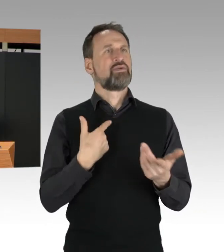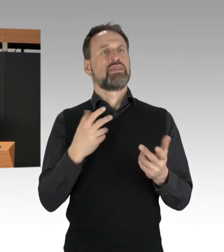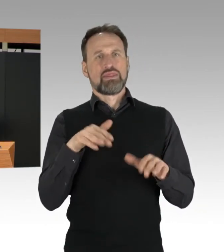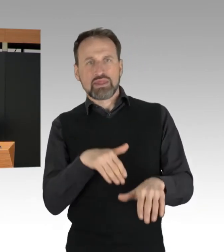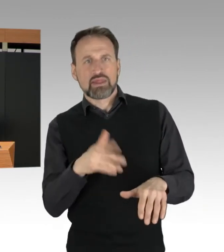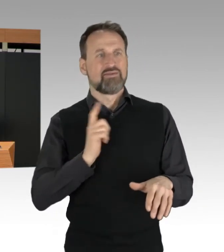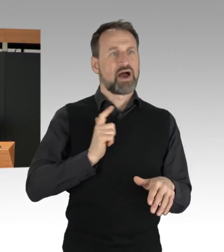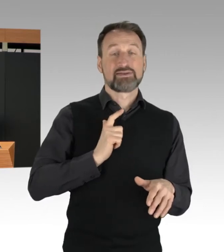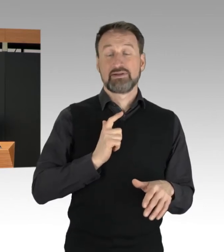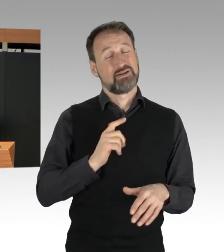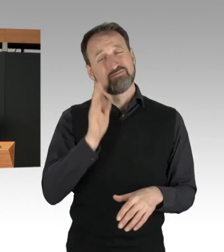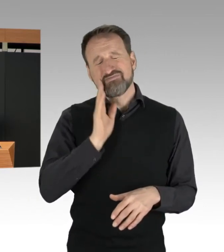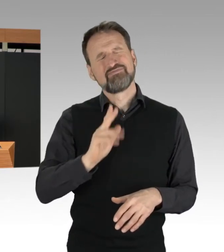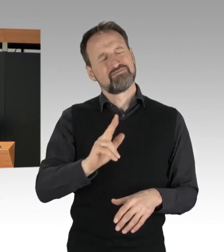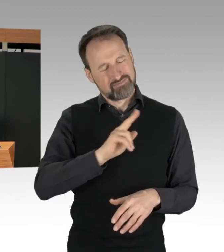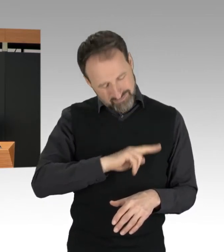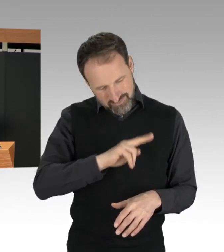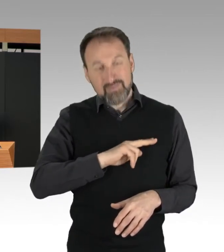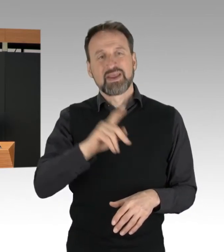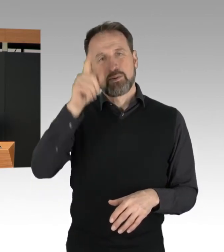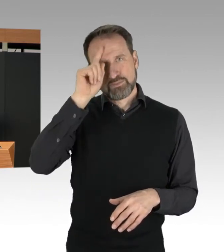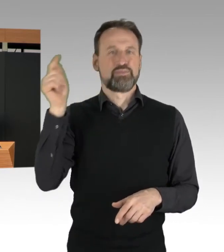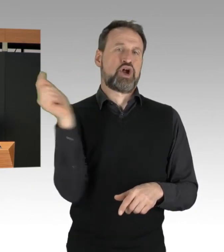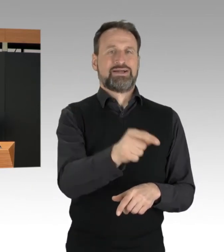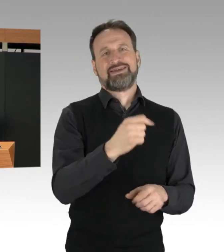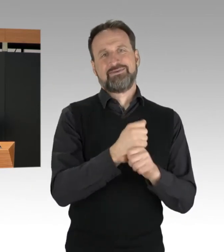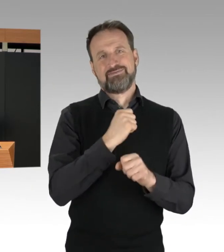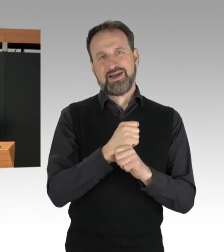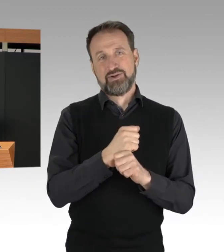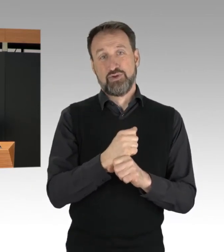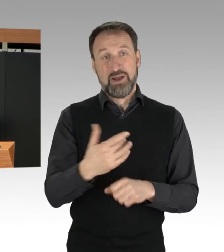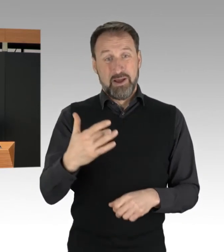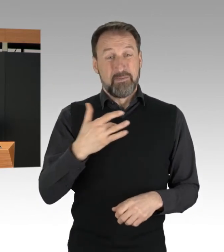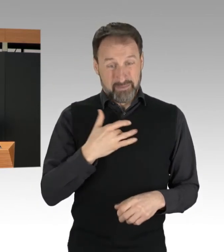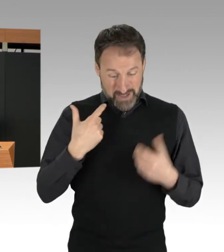dass diese die Polizei als Zeugen unterstützen.